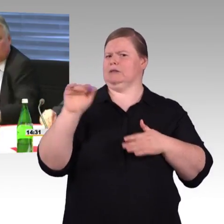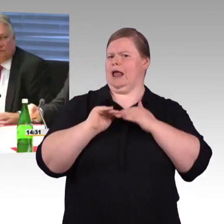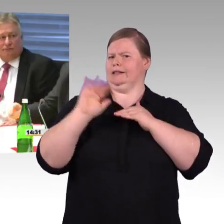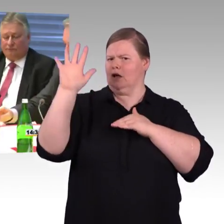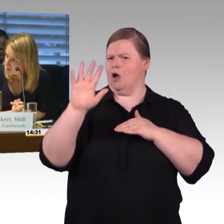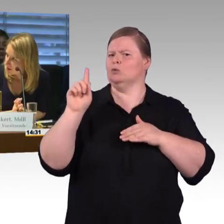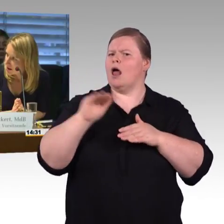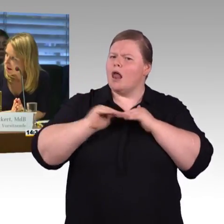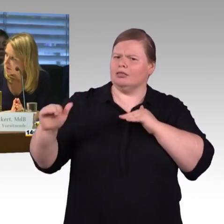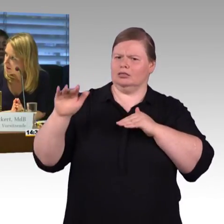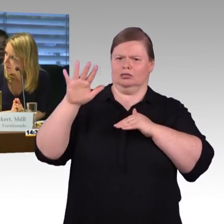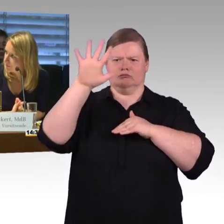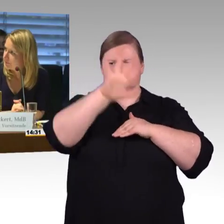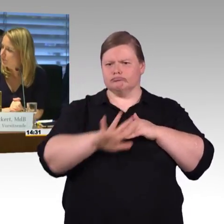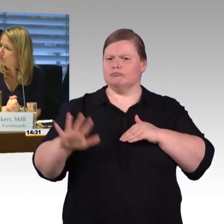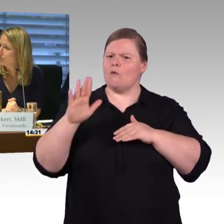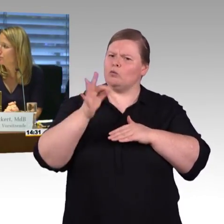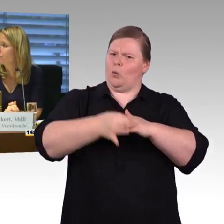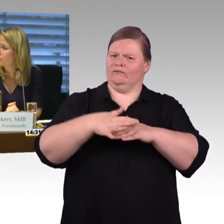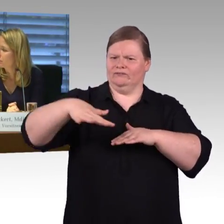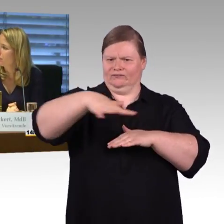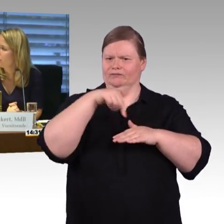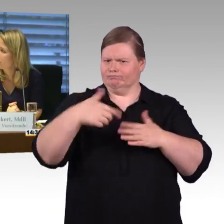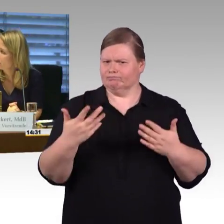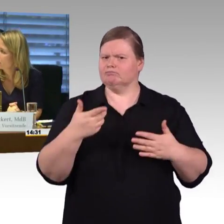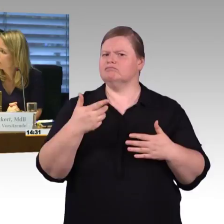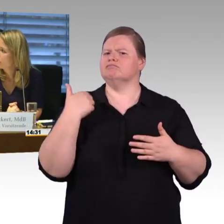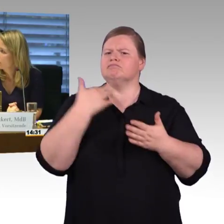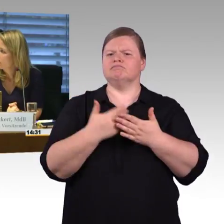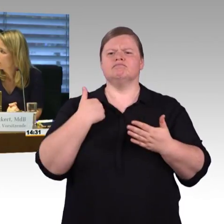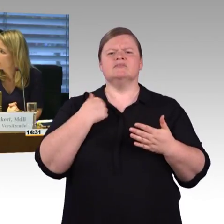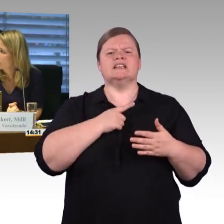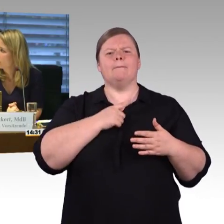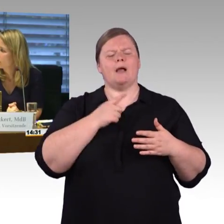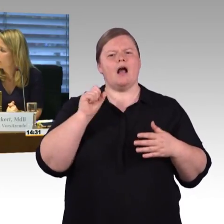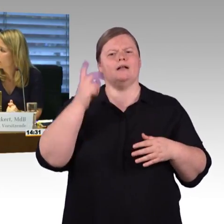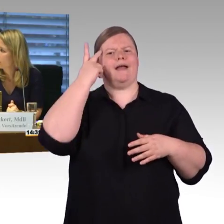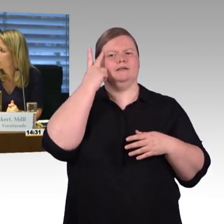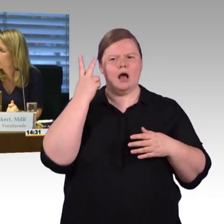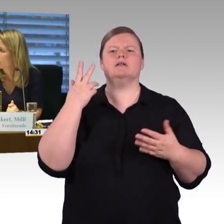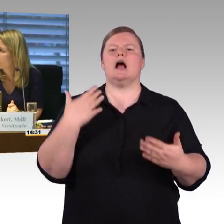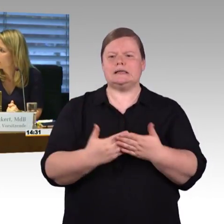(Rednerwechsel) Vielen Dank, der Kollege Herbst. (Rednerwechsel) Ja vielen Dank für Ihre Ausführungen auch im Namen der FDP-Fraktion,